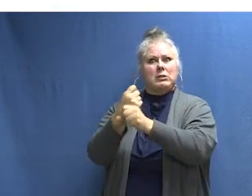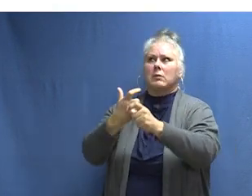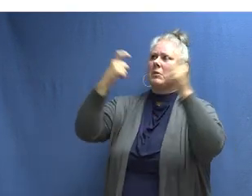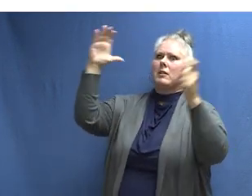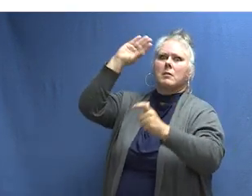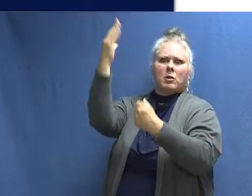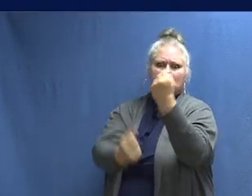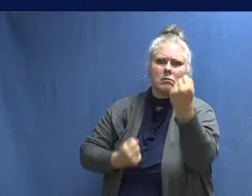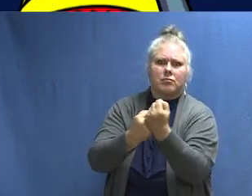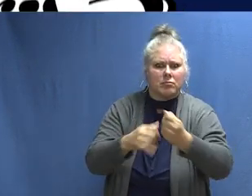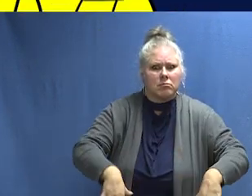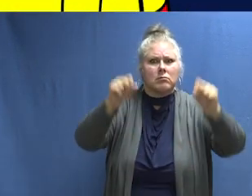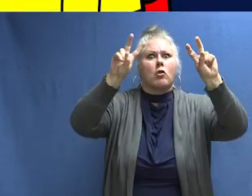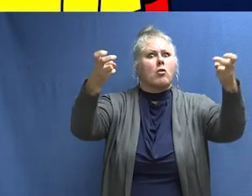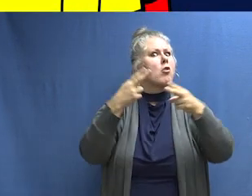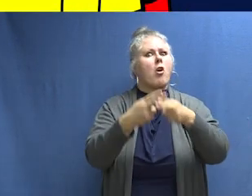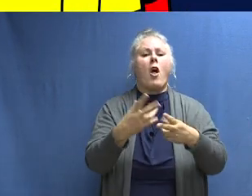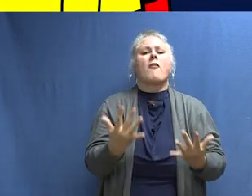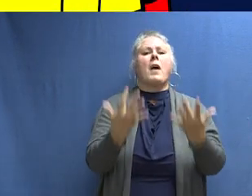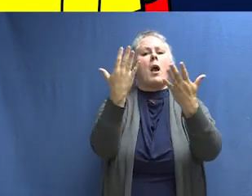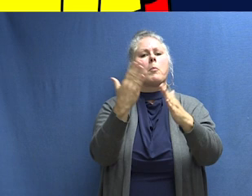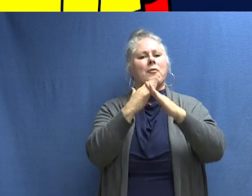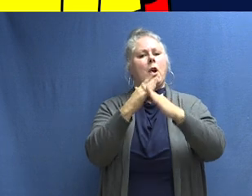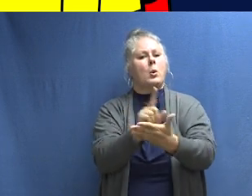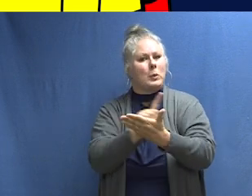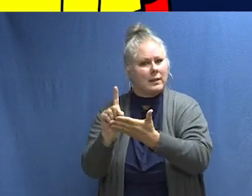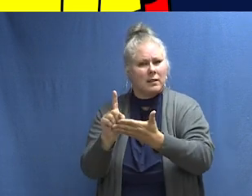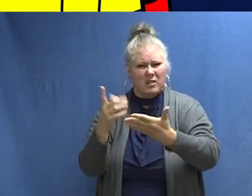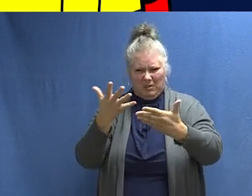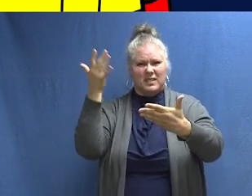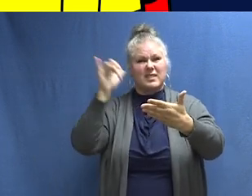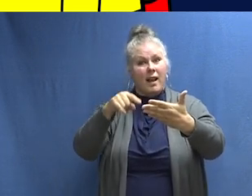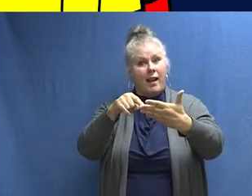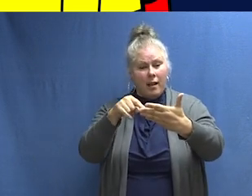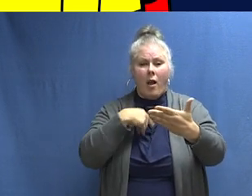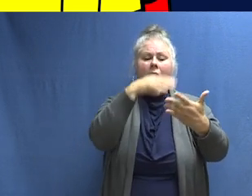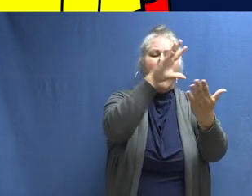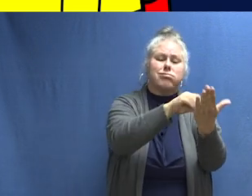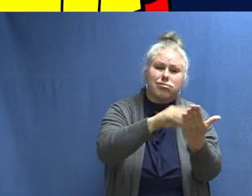El tema de la Semana de Prevención de Incendios de este año es "Aprenda los sonidos de la protección contra incendios". Prepárate para promover el tema de este año